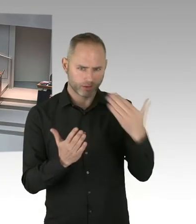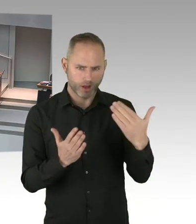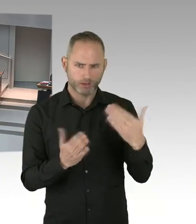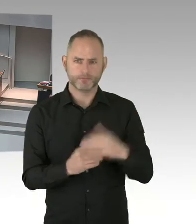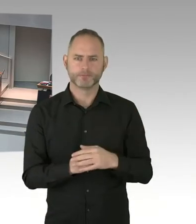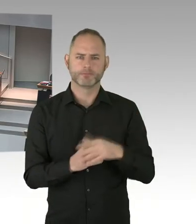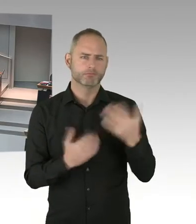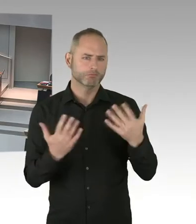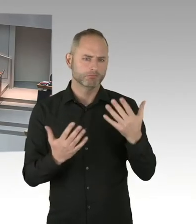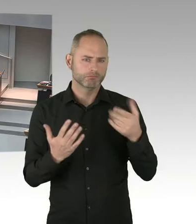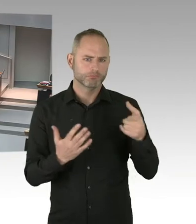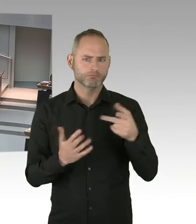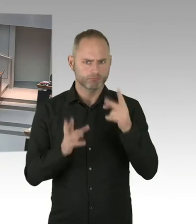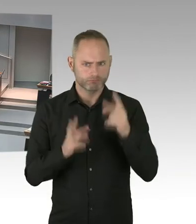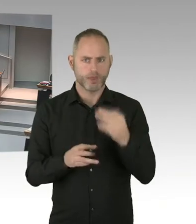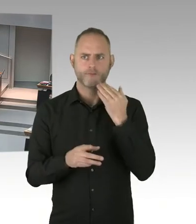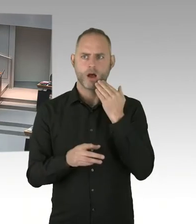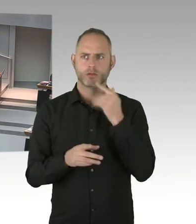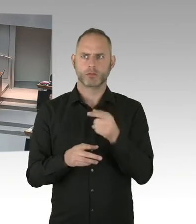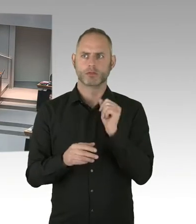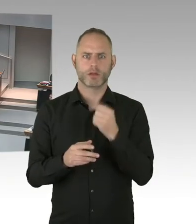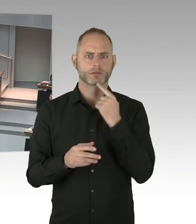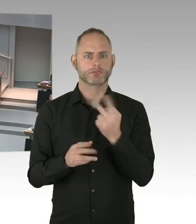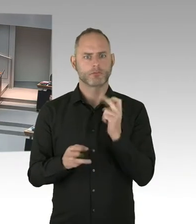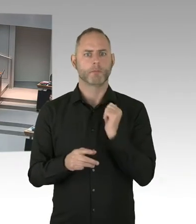dass das Neutralitätsgesetz auch verfassungskonform ist.